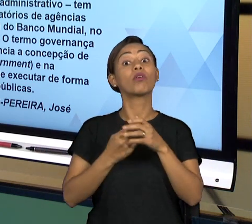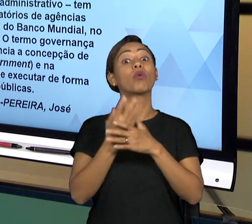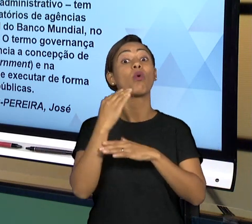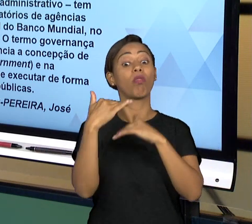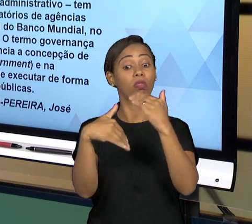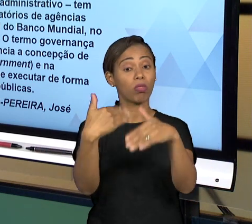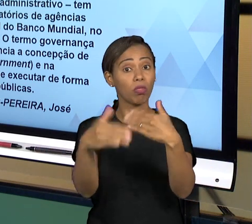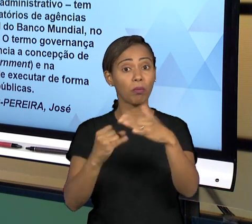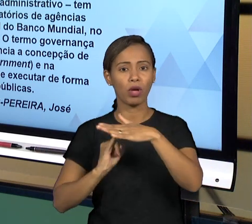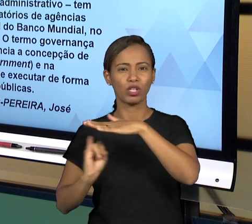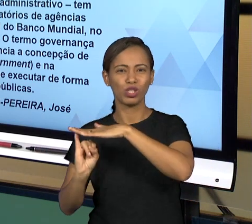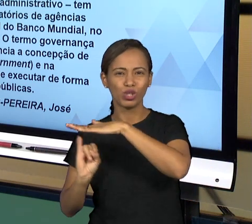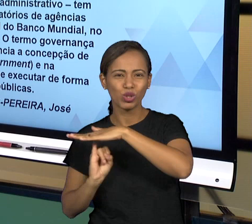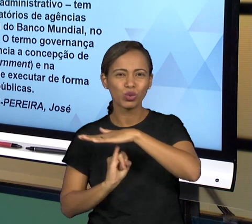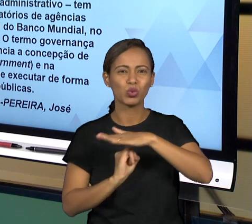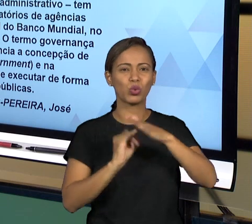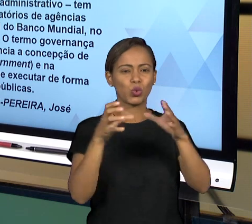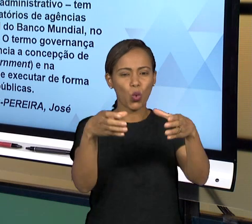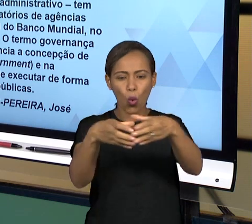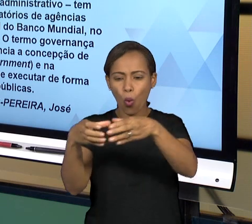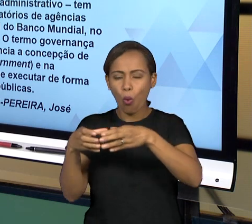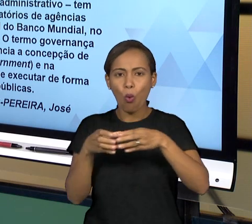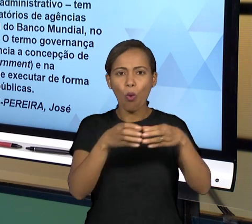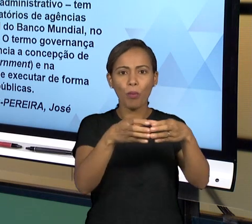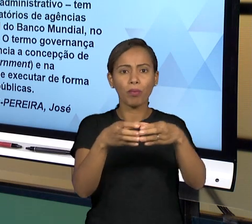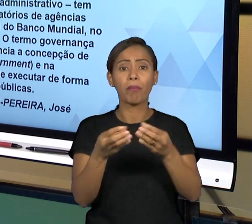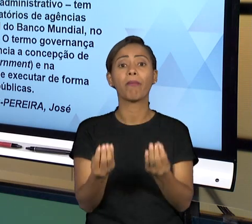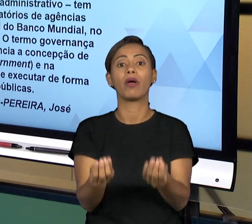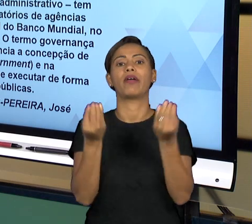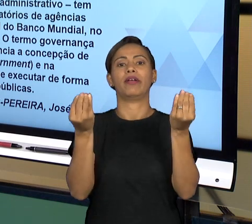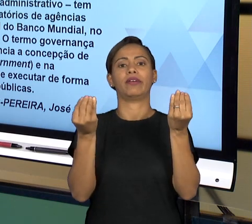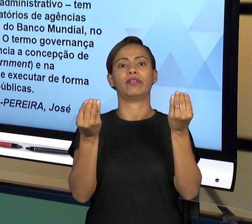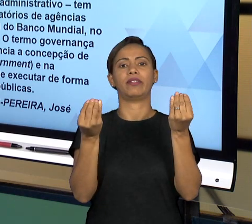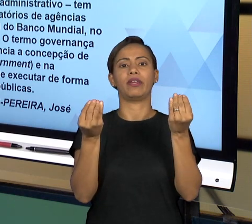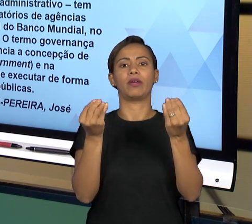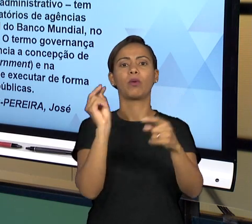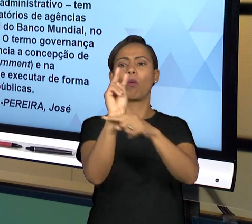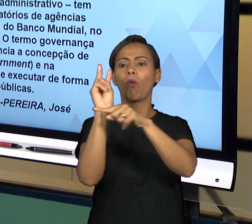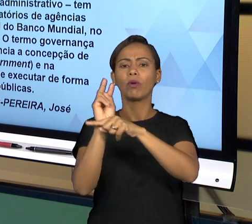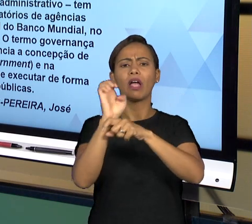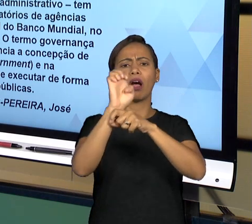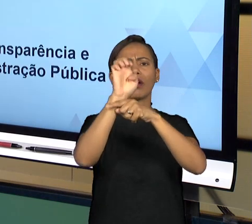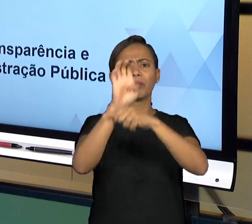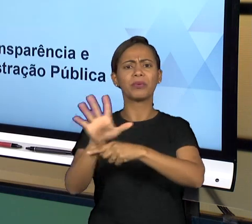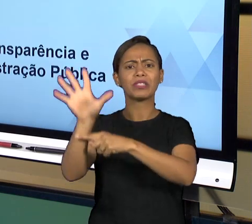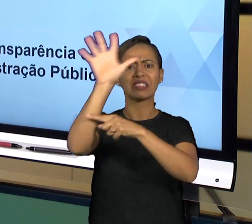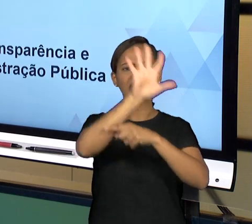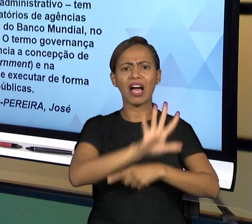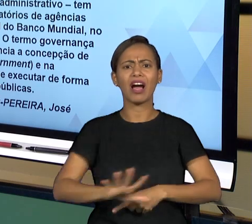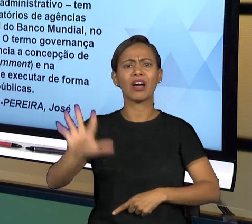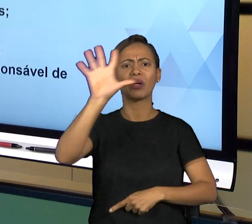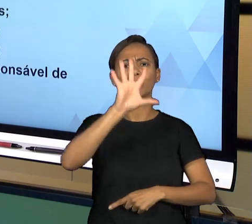PARA TRATAR DO CONTROLE DO ESTADO DE UMA FORMA GENERALIZADA. A PARTIR DAÍ, NÓS TEMOS ALGUNS